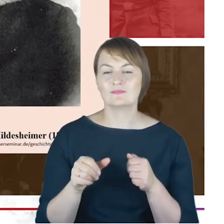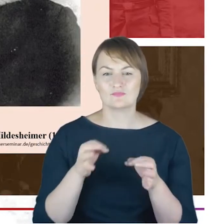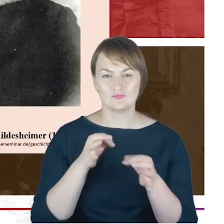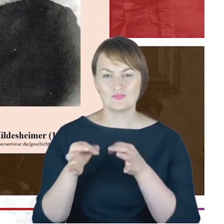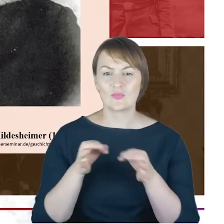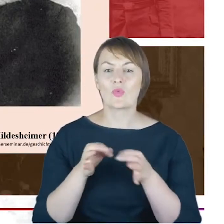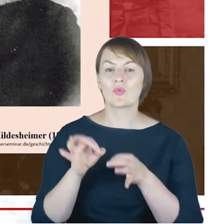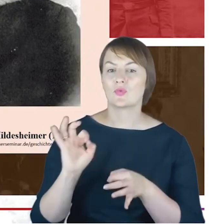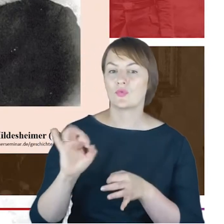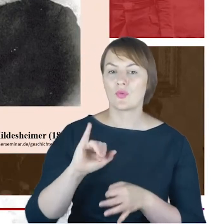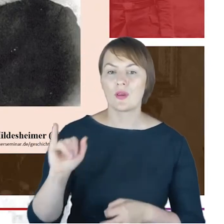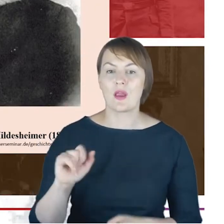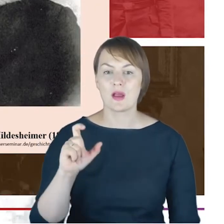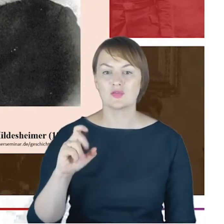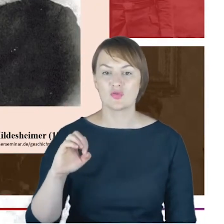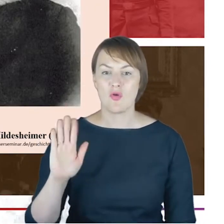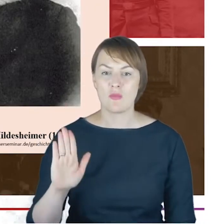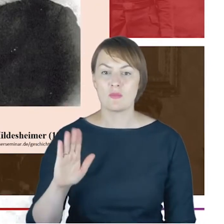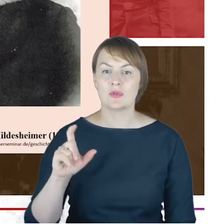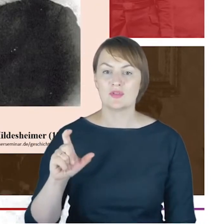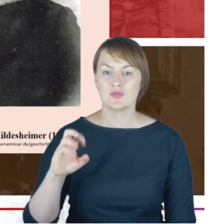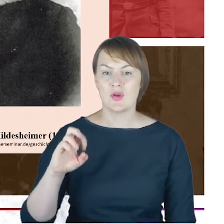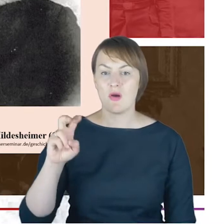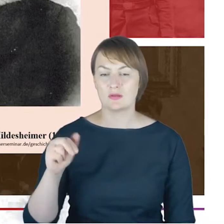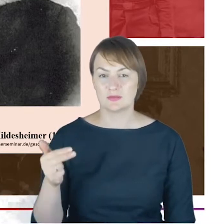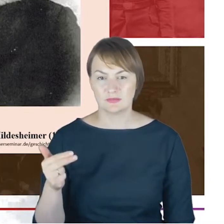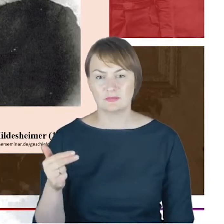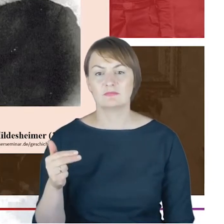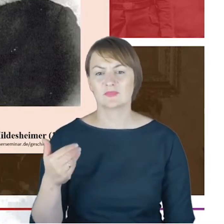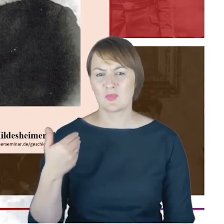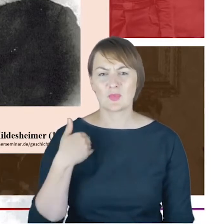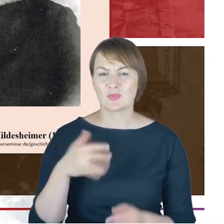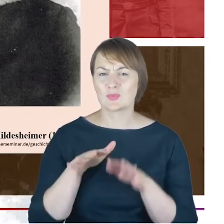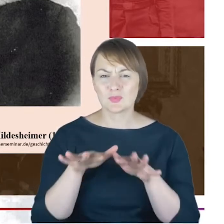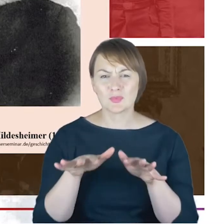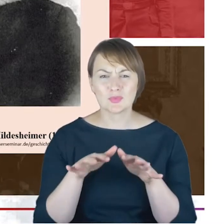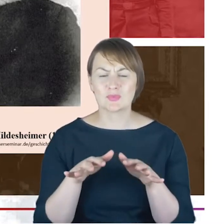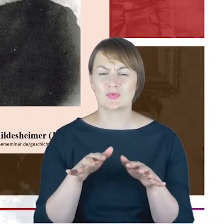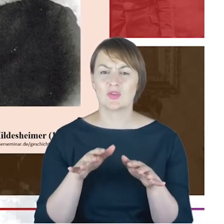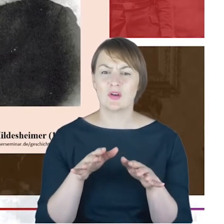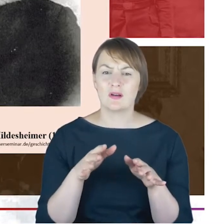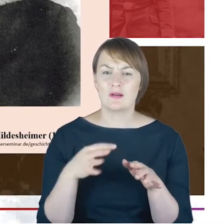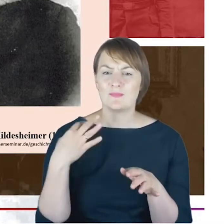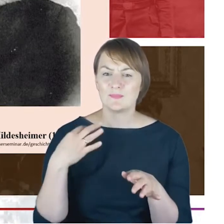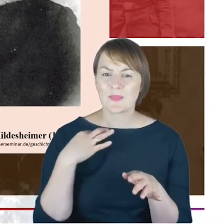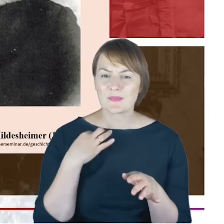korespondencję nie tylko samym Azrielem Hildesheimerem, ale także jednym z jego synów-doktorem Hirshem